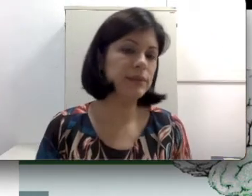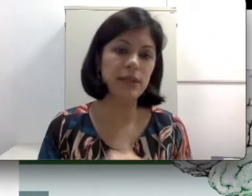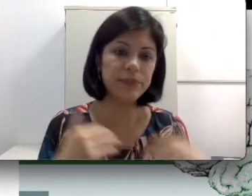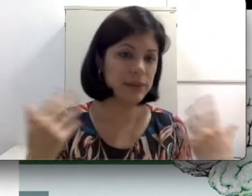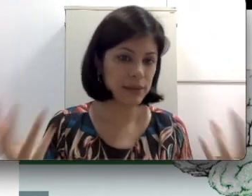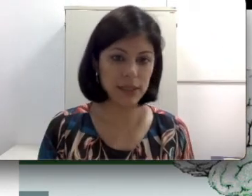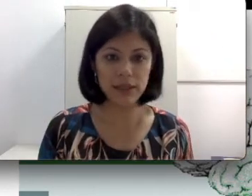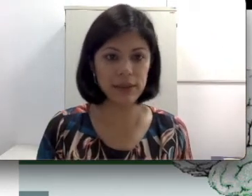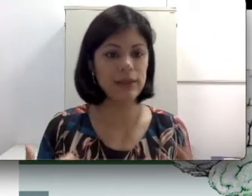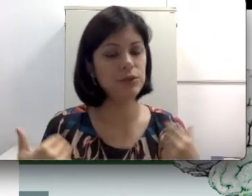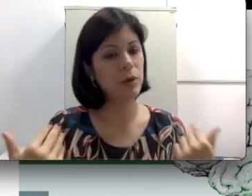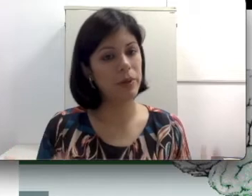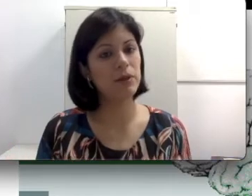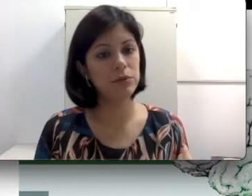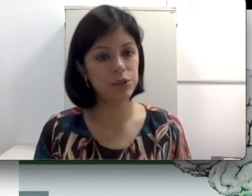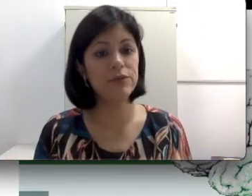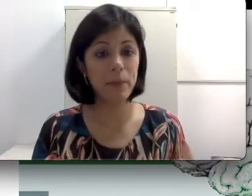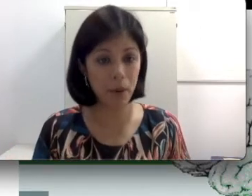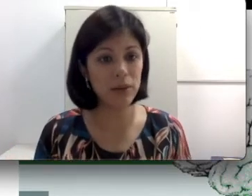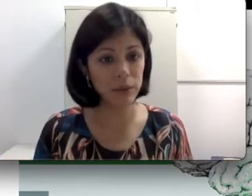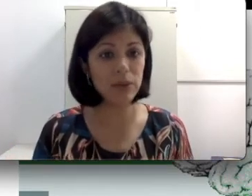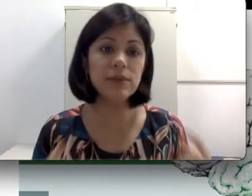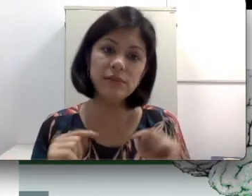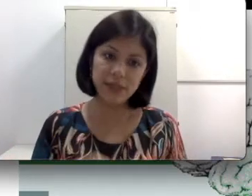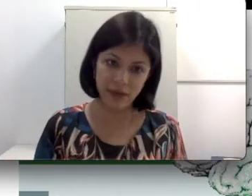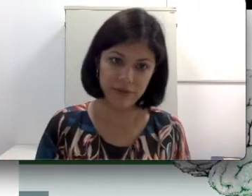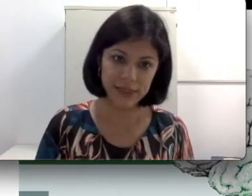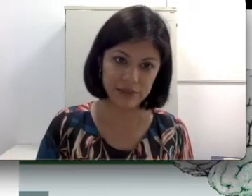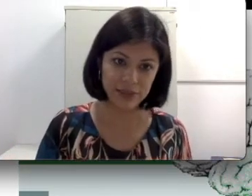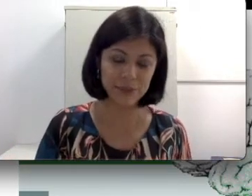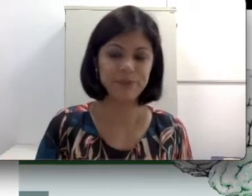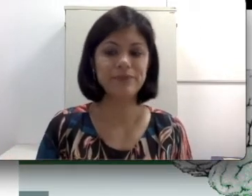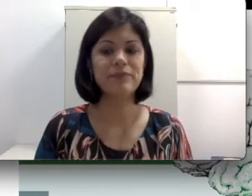precisam ser analisadas numa perda auditiva e podem inclusive ser reversíveis.